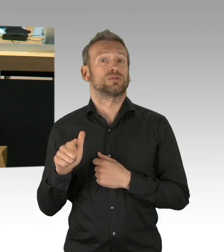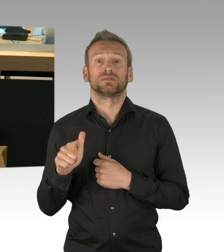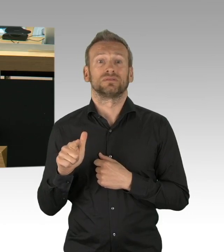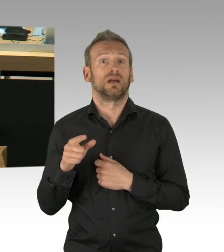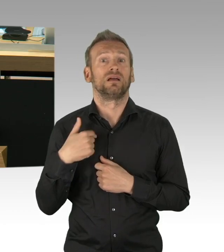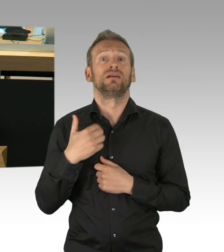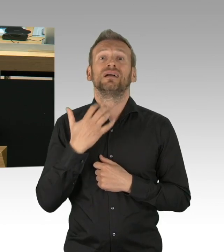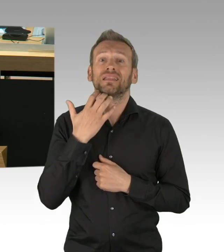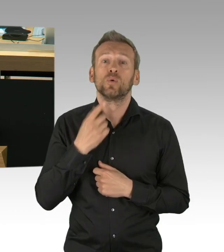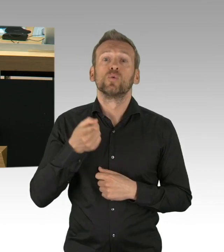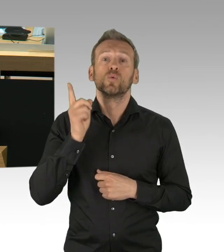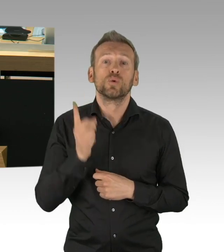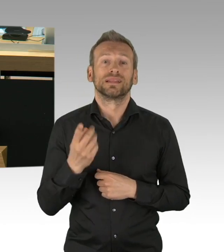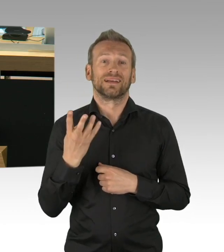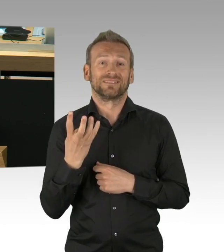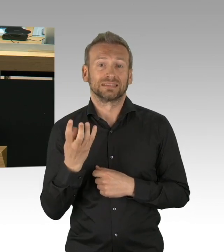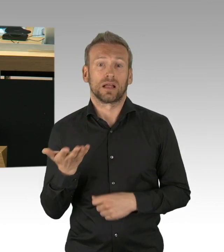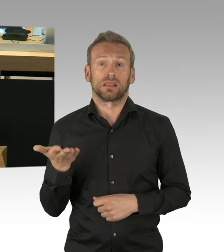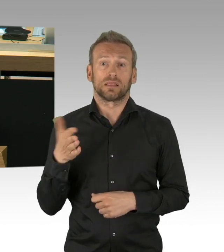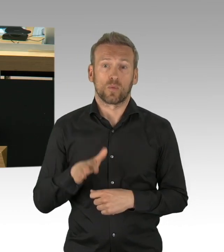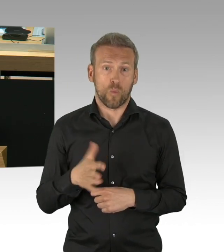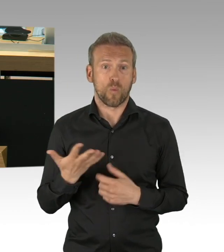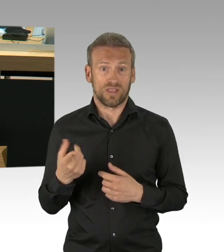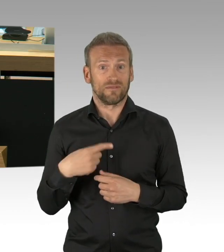trotz Angst um die eigene Gesundheit